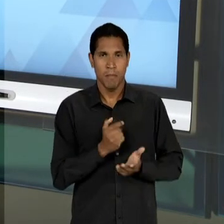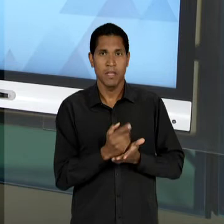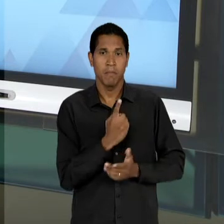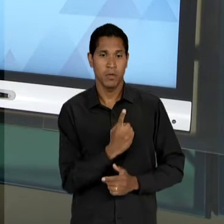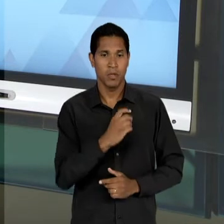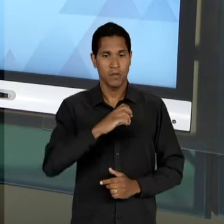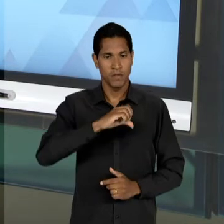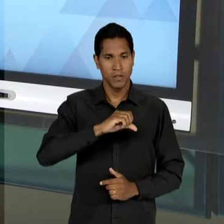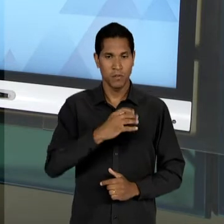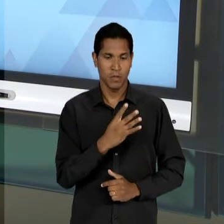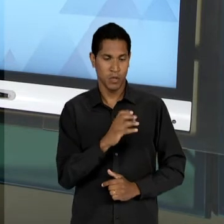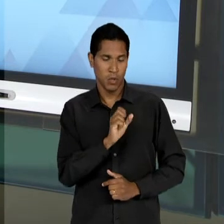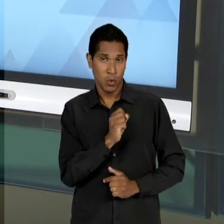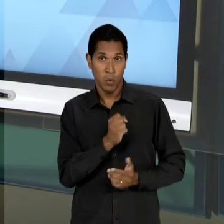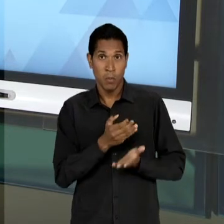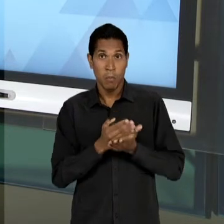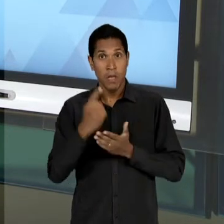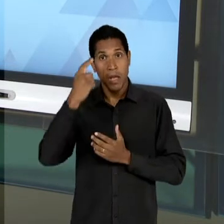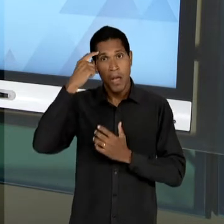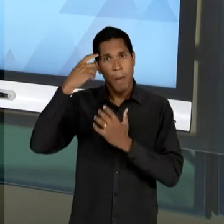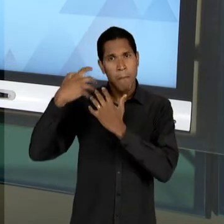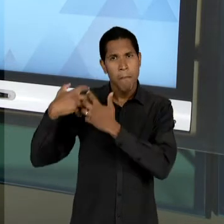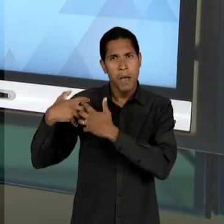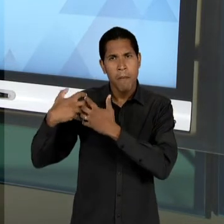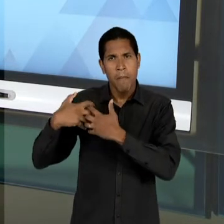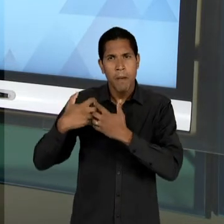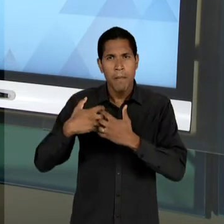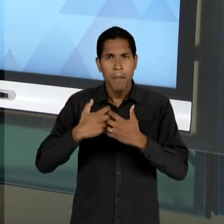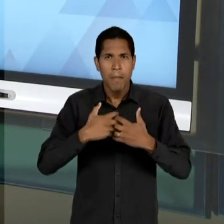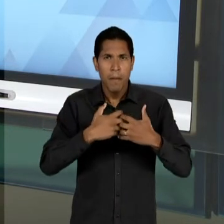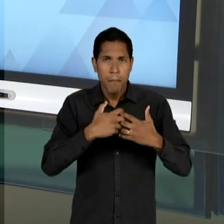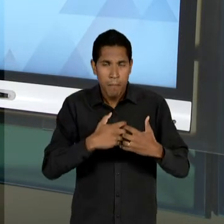PENSADA POUCO DEPOIS DA QUEDA DE VARGAS E SÓ SE